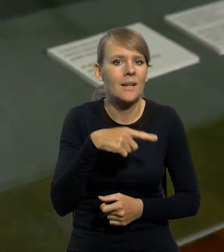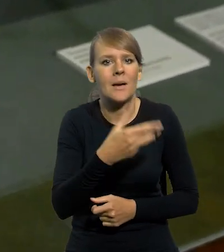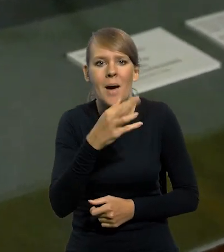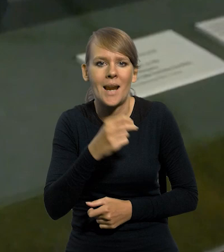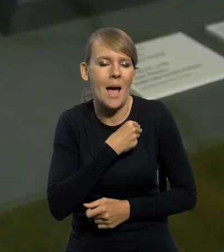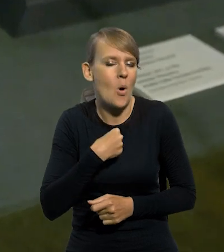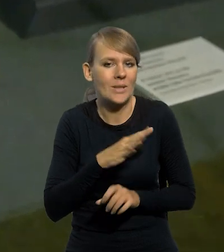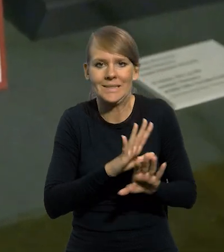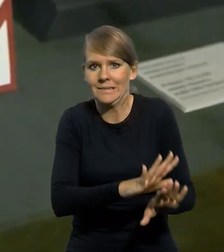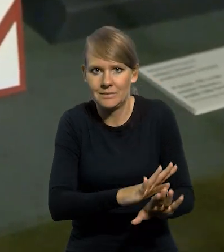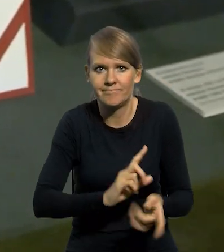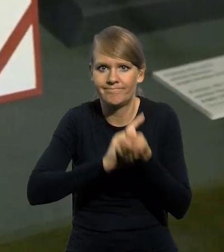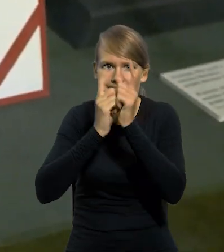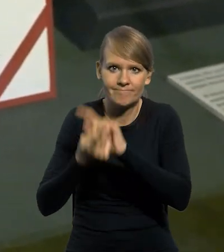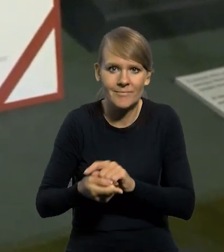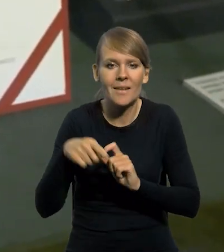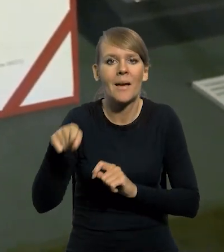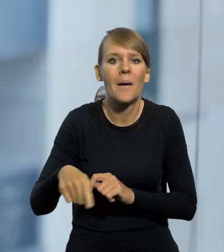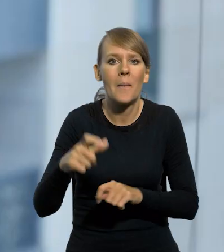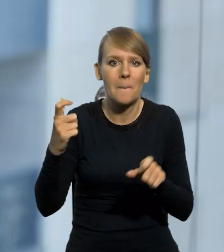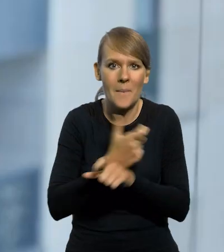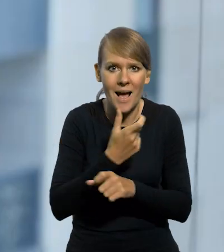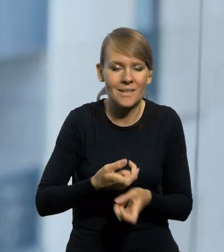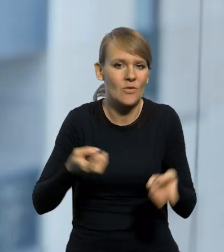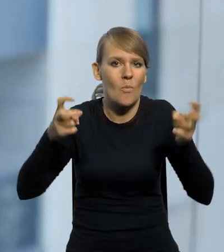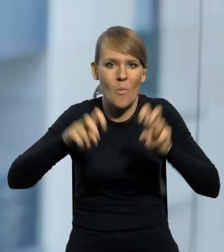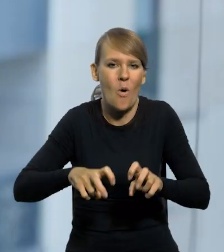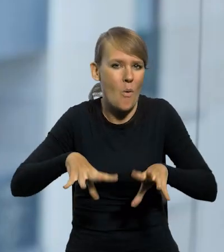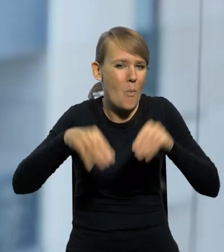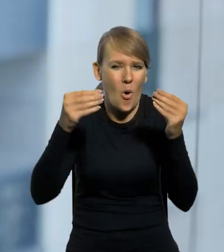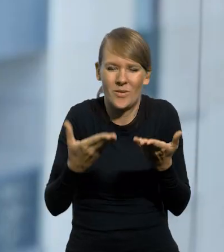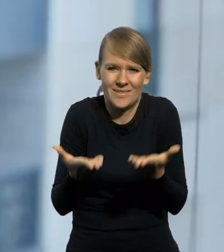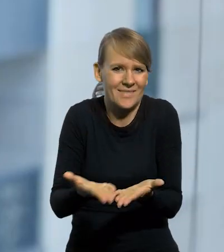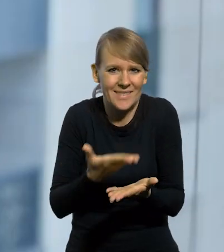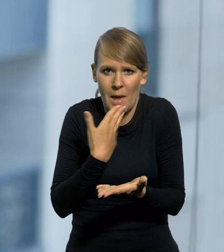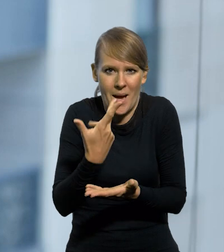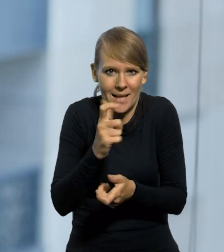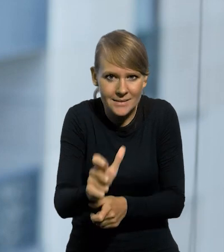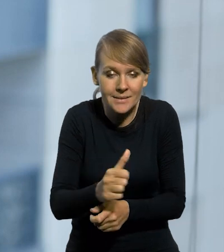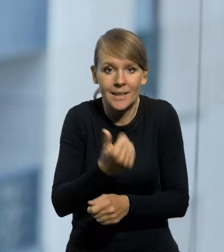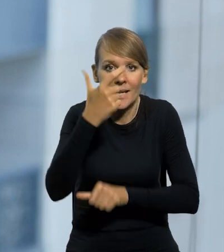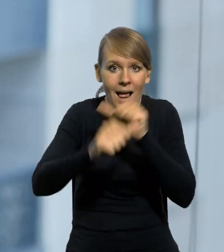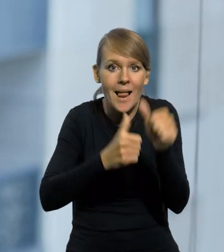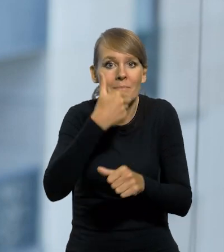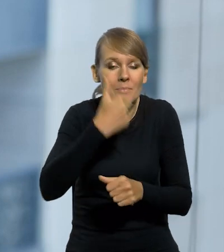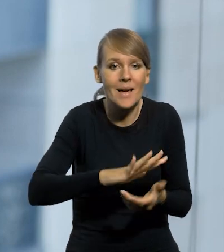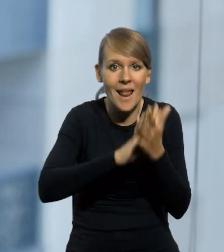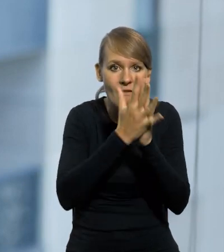tej marce Polski. To państwo, które powstało, można powiedzieć kolokwialnie, z proszku, z niczego. W ciągu kilku lat, dzięki reformie walutowej,